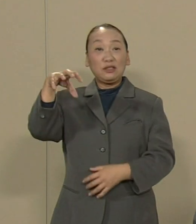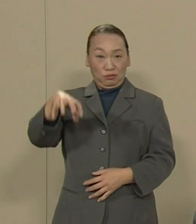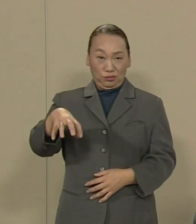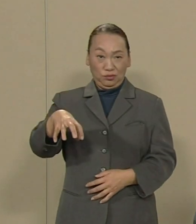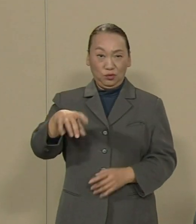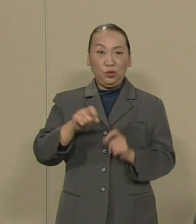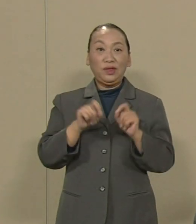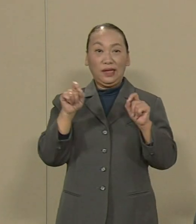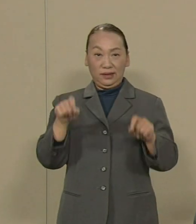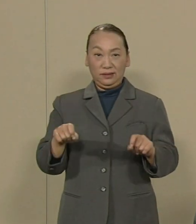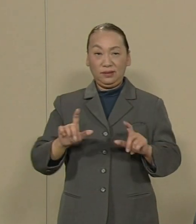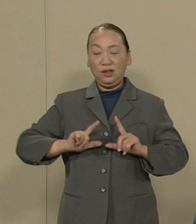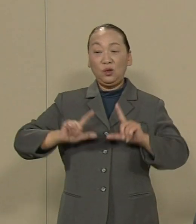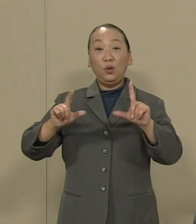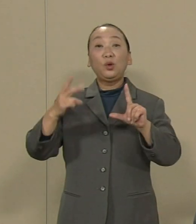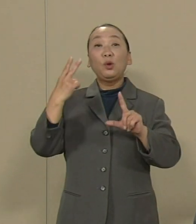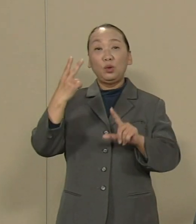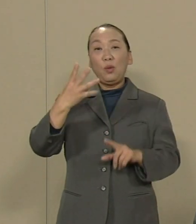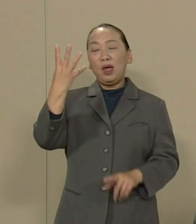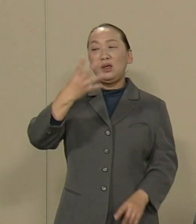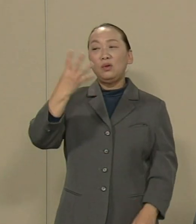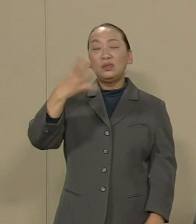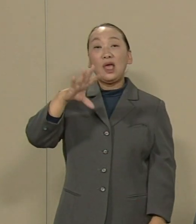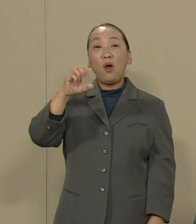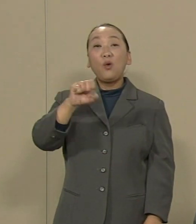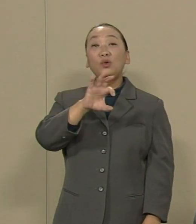東京都は4000億円をつぎ込んで